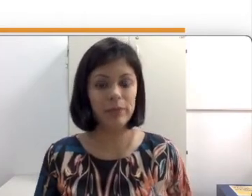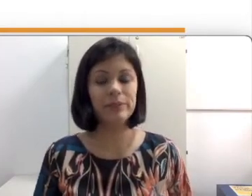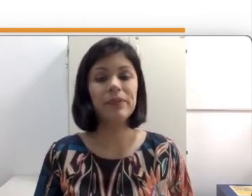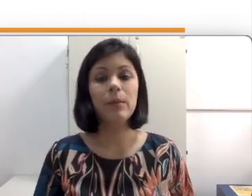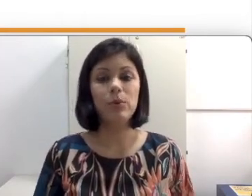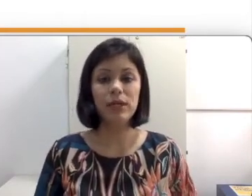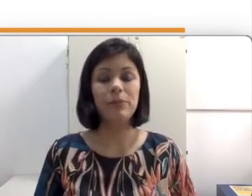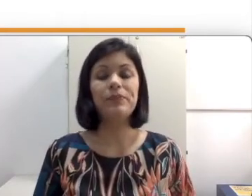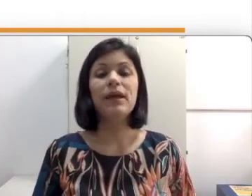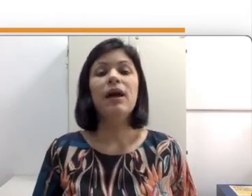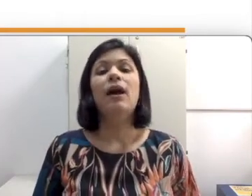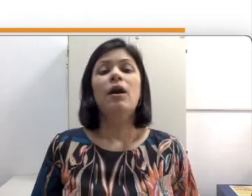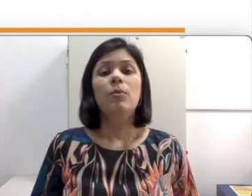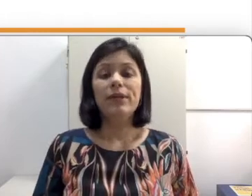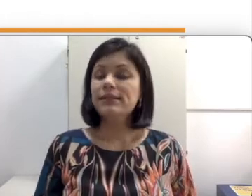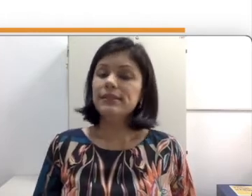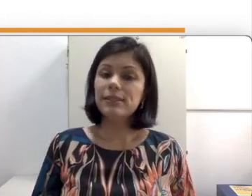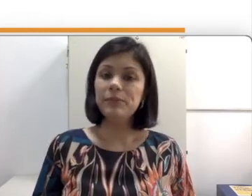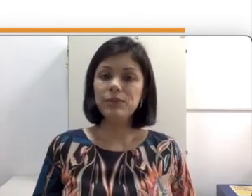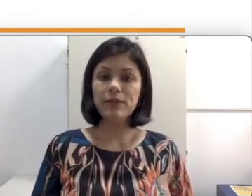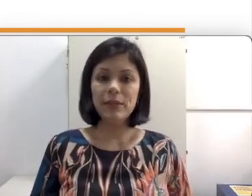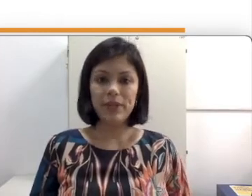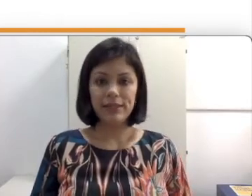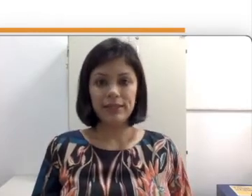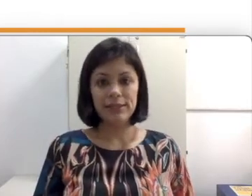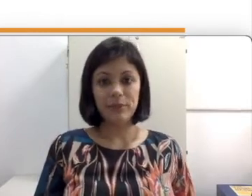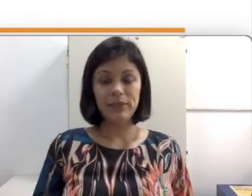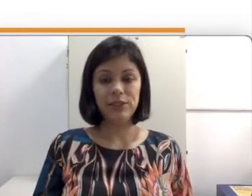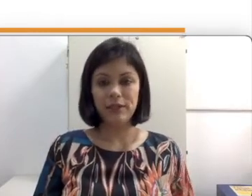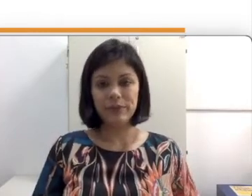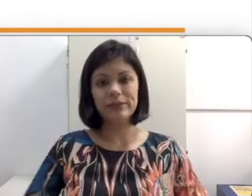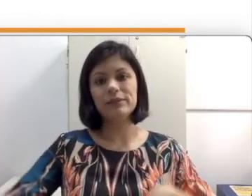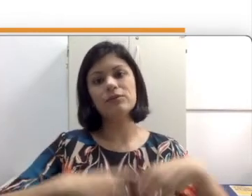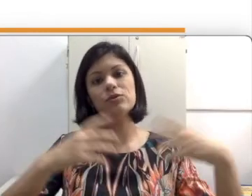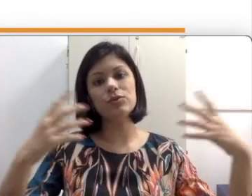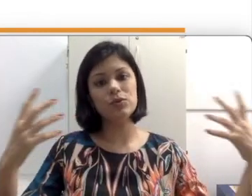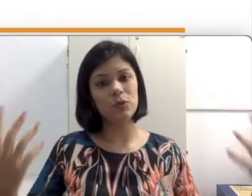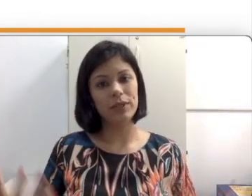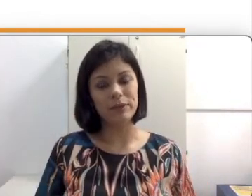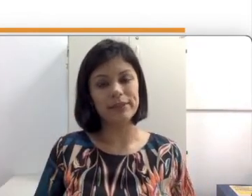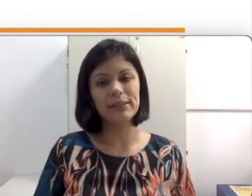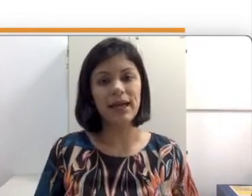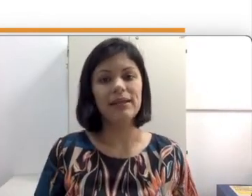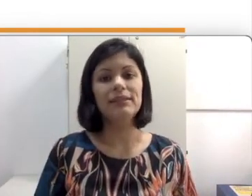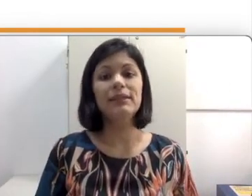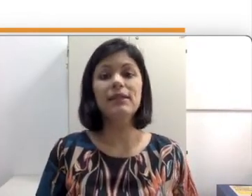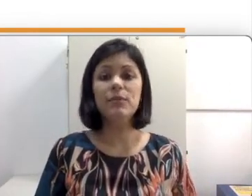às vezes as pessoas aprendem na disciplina de libras tudo sobre língua de sinais e depois